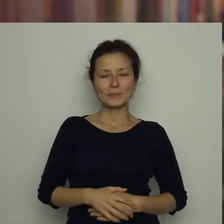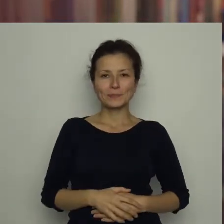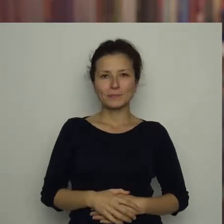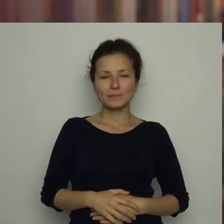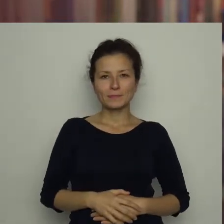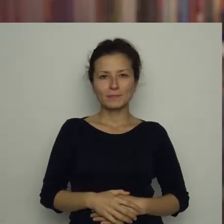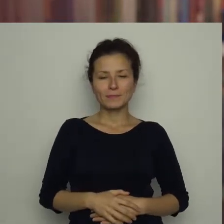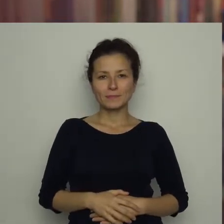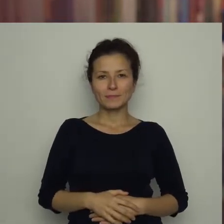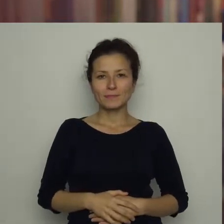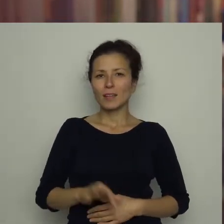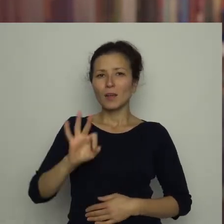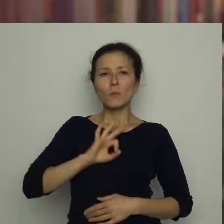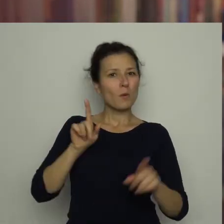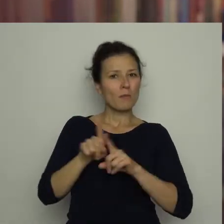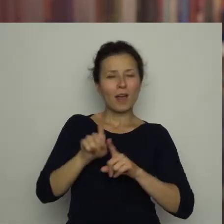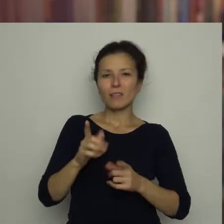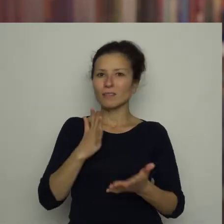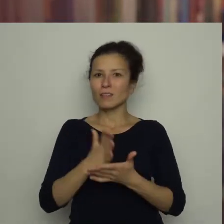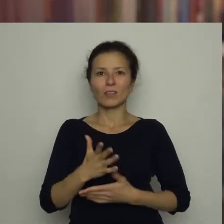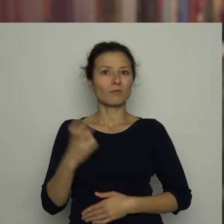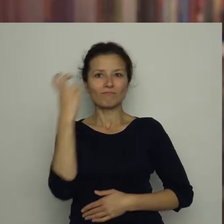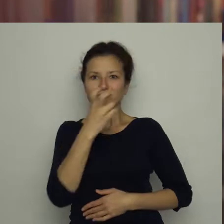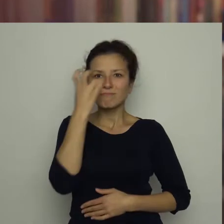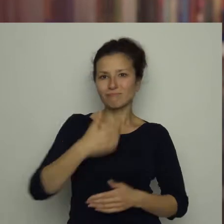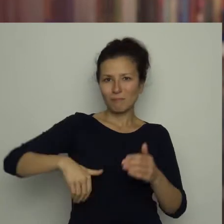Mój brat nie tylko bardzo interesuje się piłką,